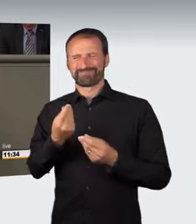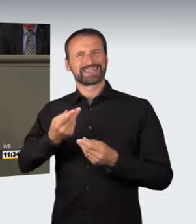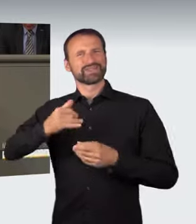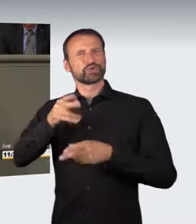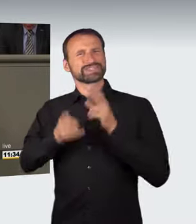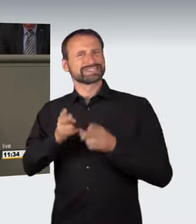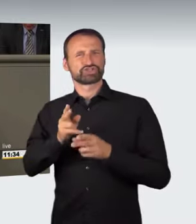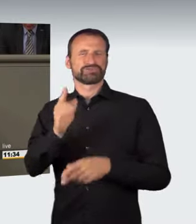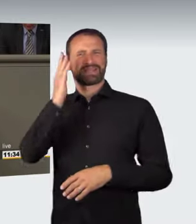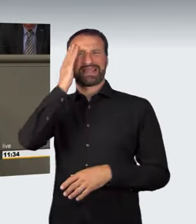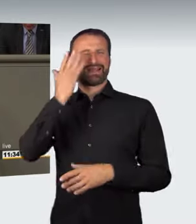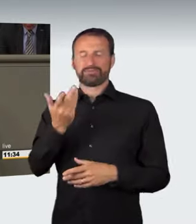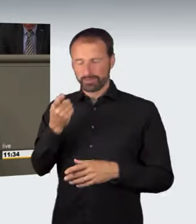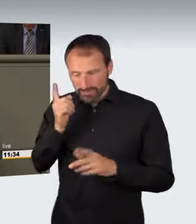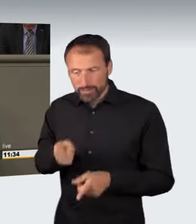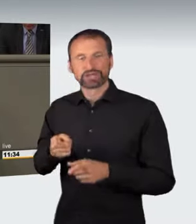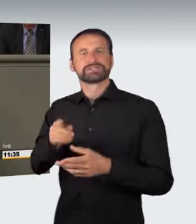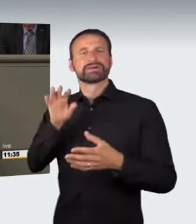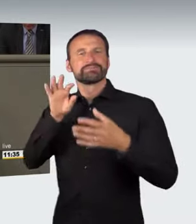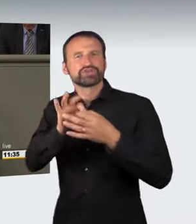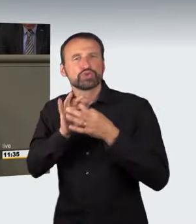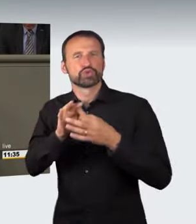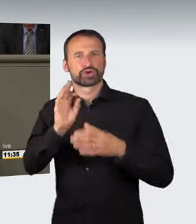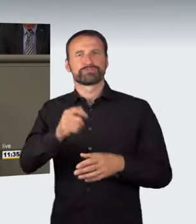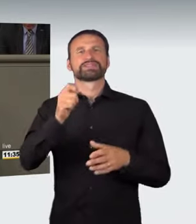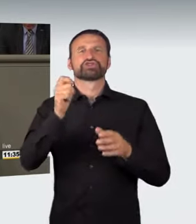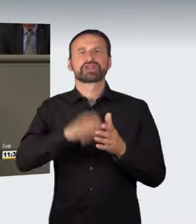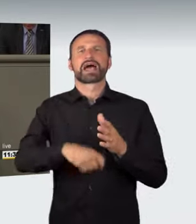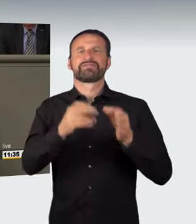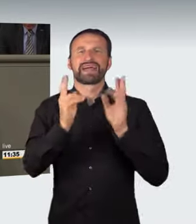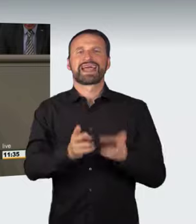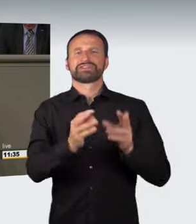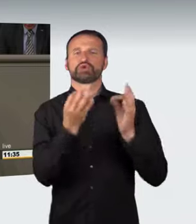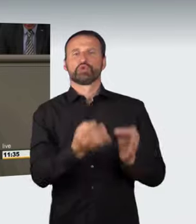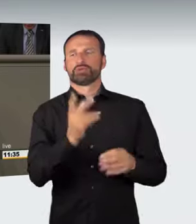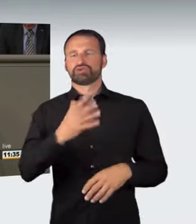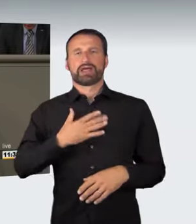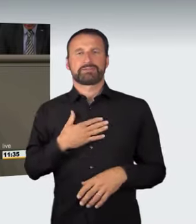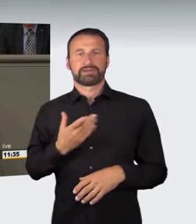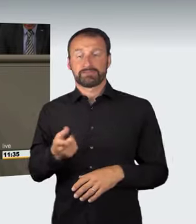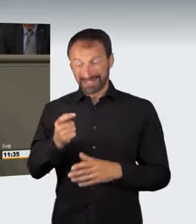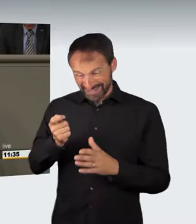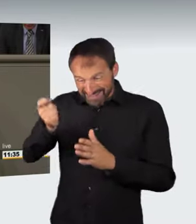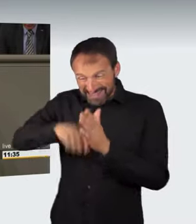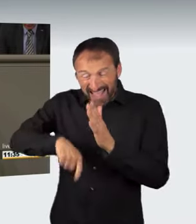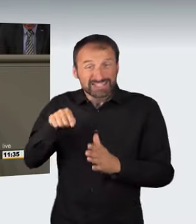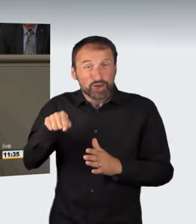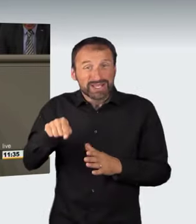Die Sanktionierung einer gefährlichen Handlung stößt jedoch auf Bedenken, wenn sich diese im Wege der Vorverlagerung nur noch diffus